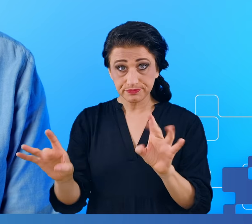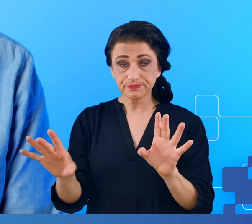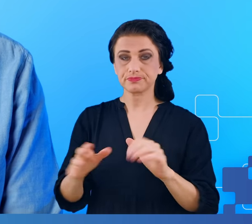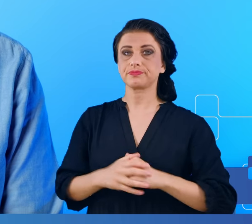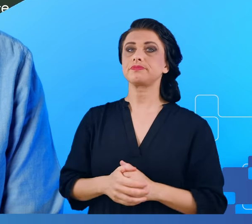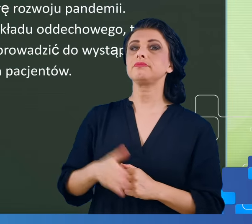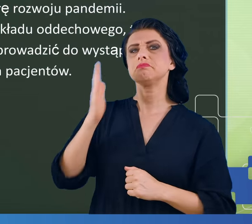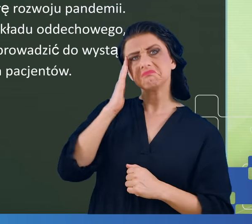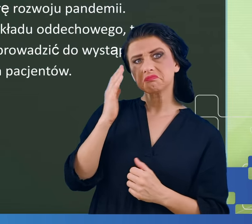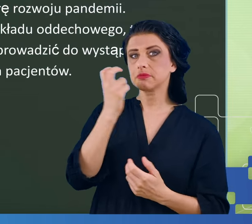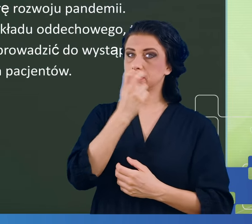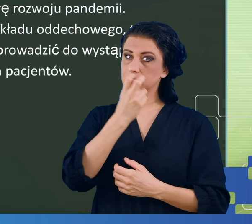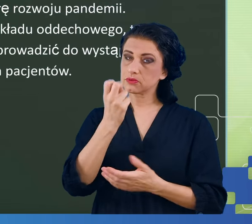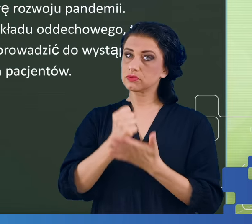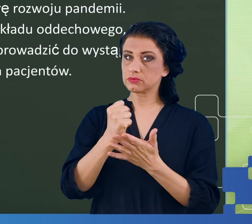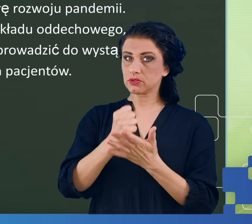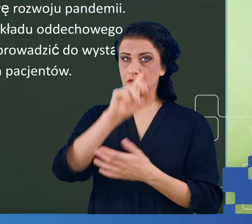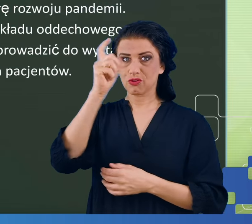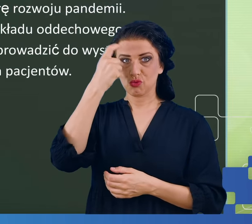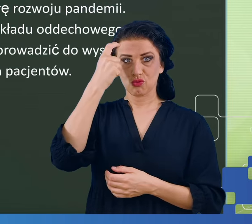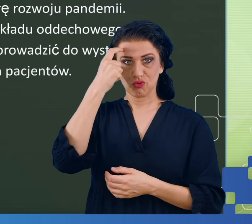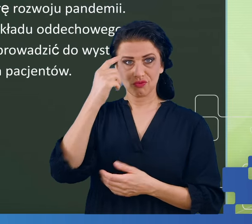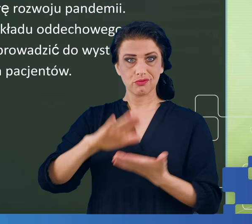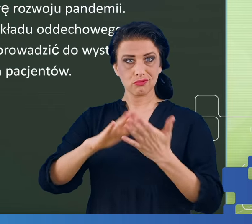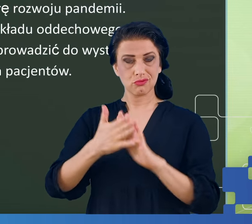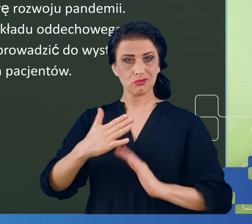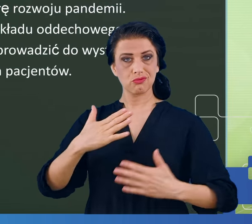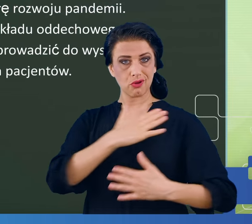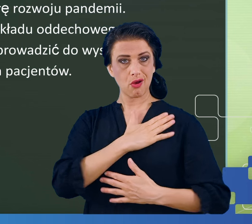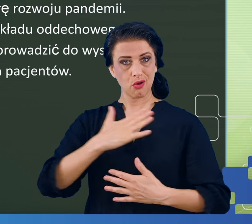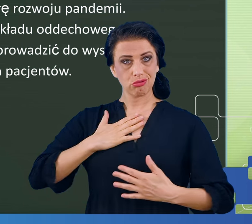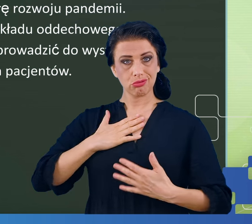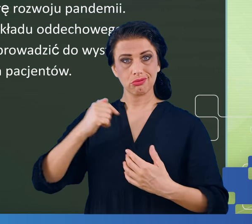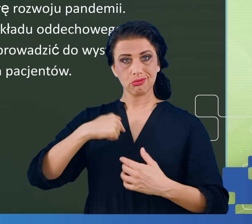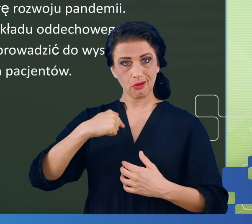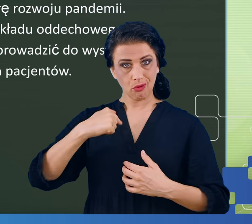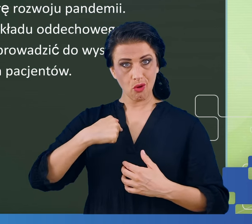dotykał głównie układu oddechowego, a mózg jest częścią ośrodkowego